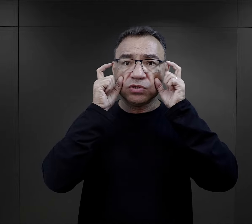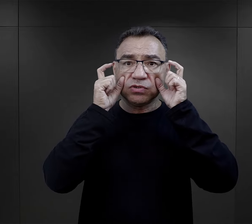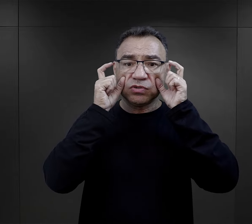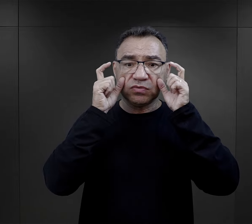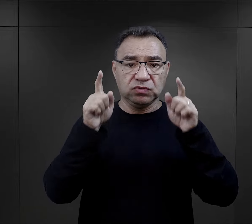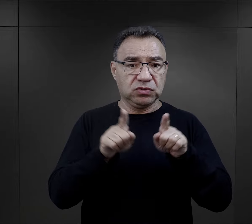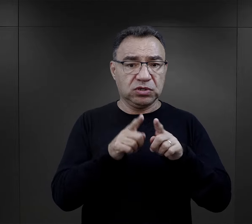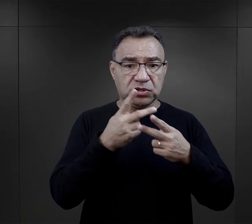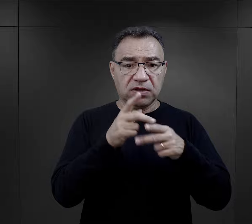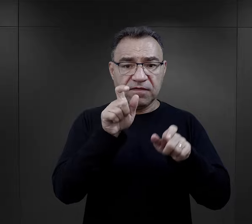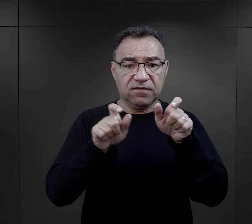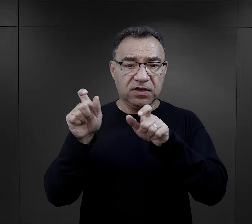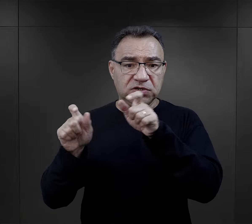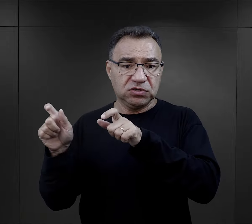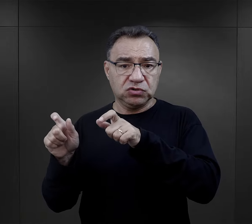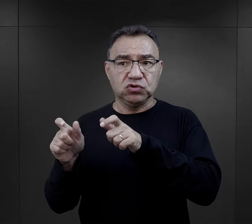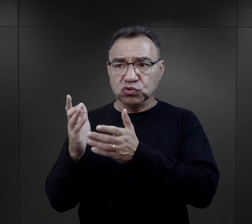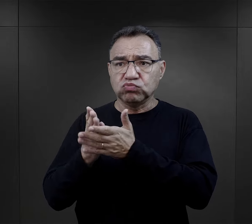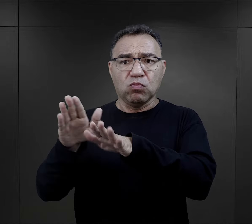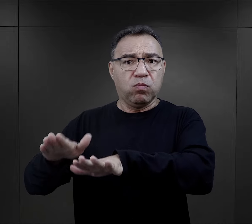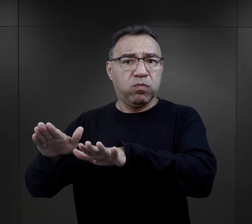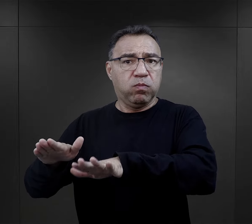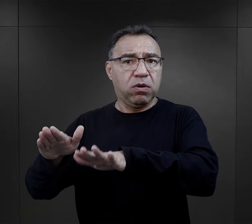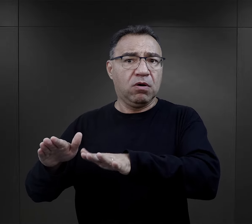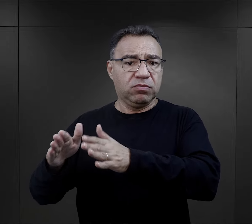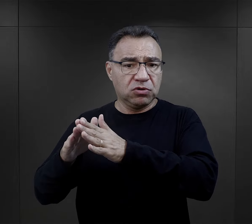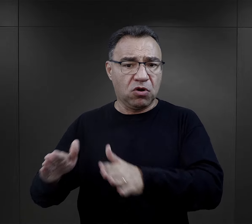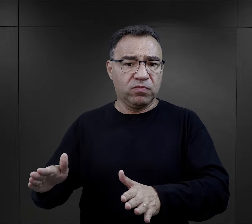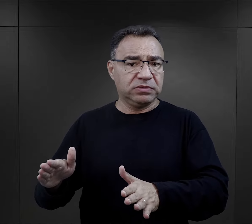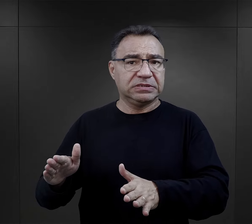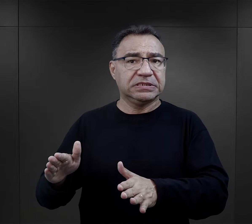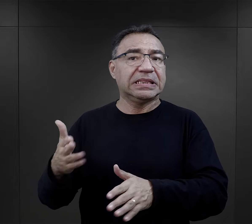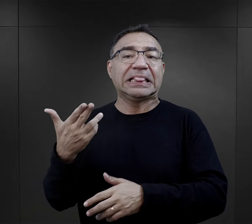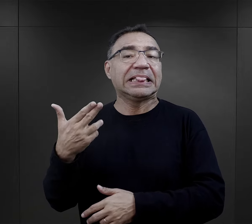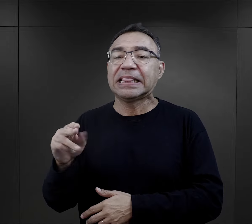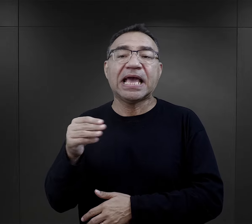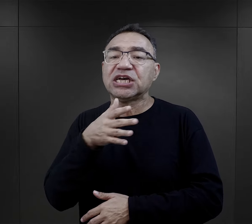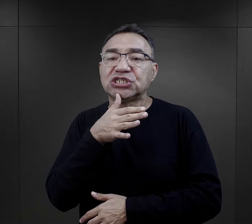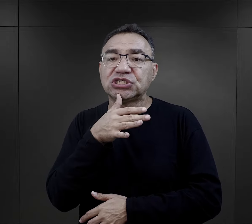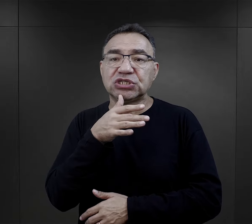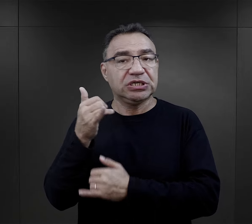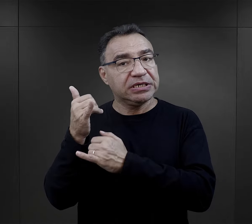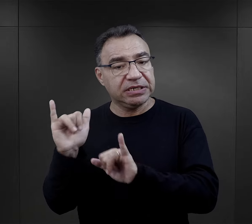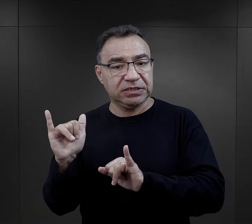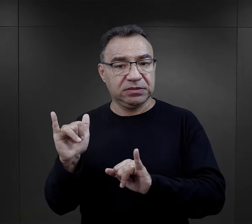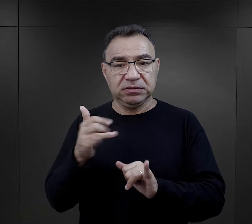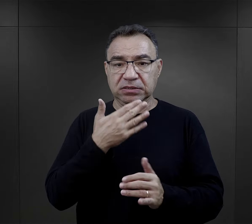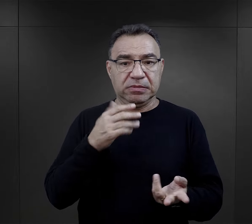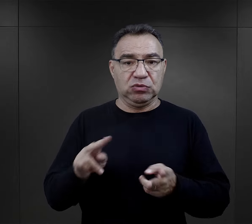także dla więźniów, którzy przebywali już w obozie, więźniów nieżydowskich. Przecież nikt im nie tłumaczył